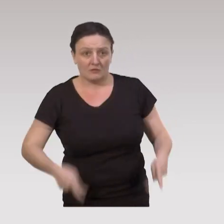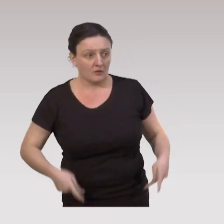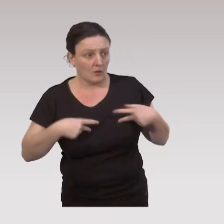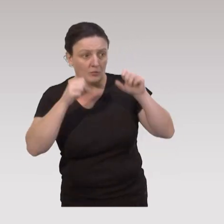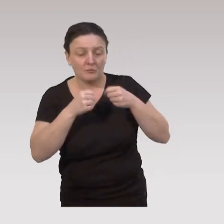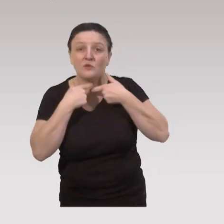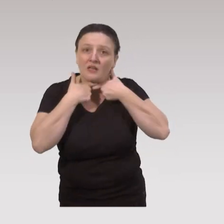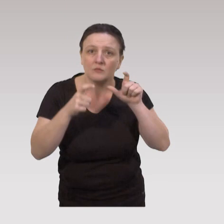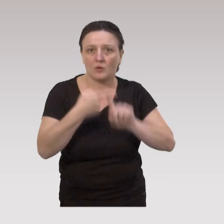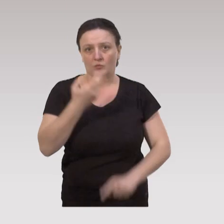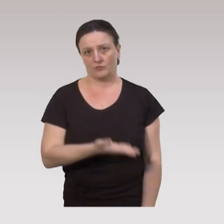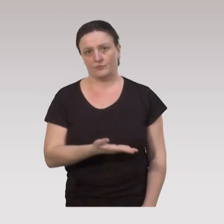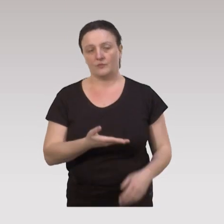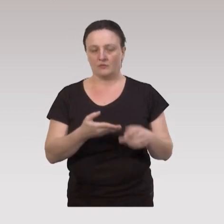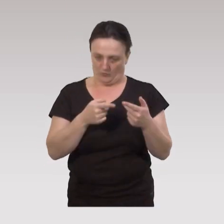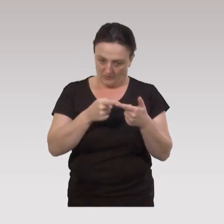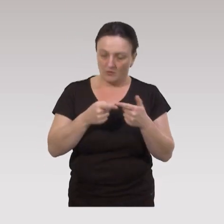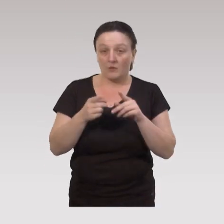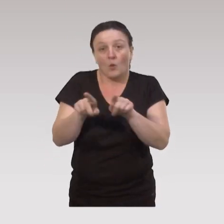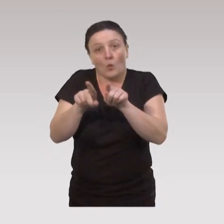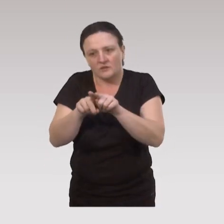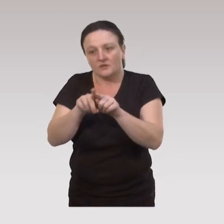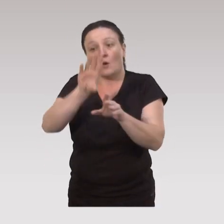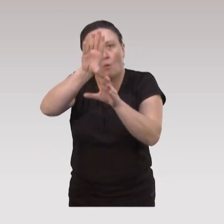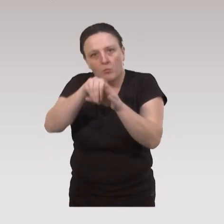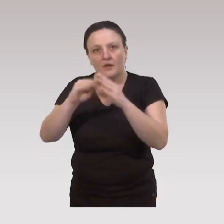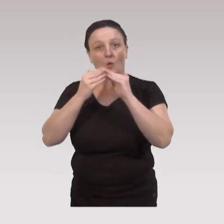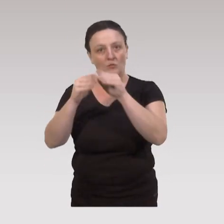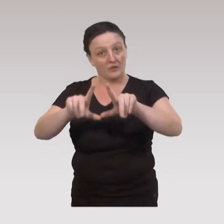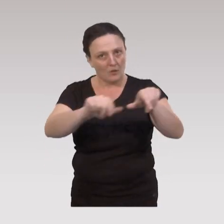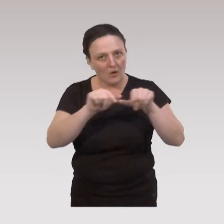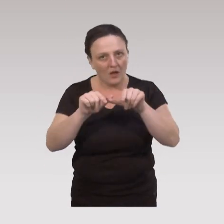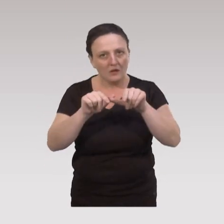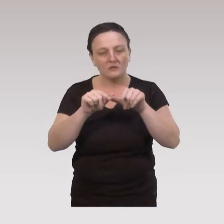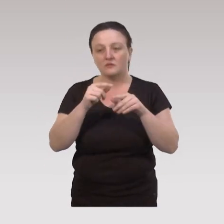et surtout leur accessibilité. Mais il est important aussi de prévoir dans cette communauté au niveau local,